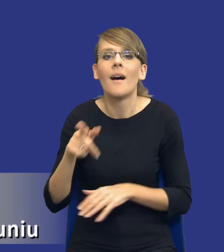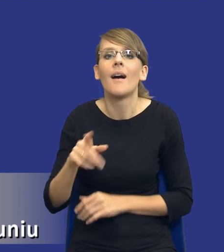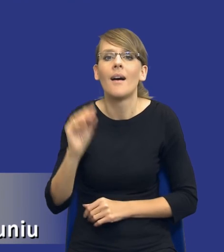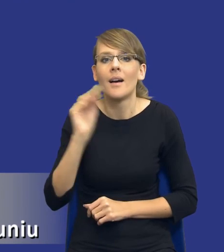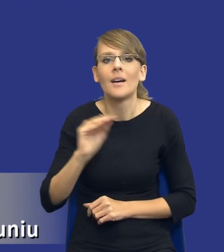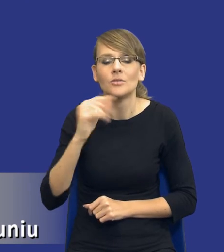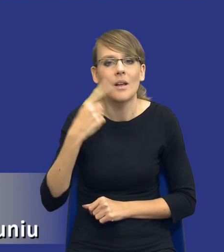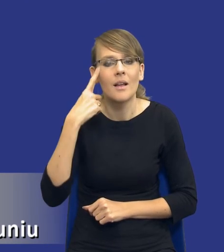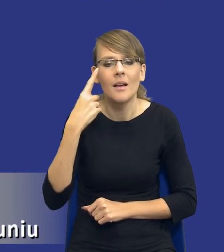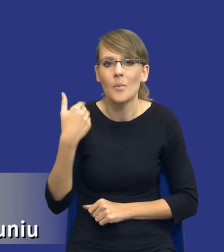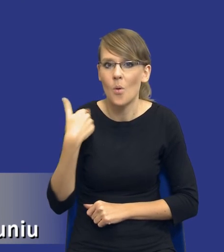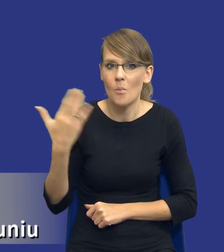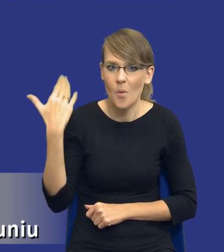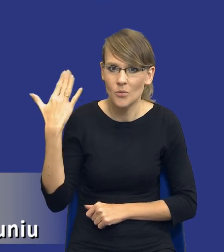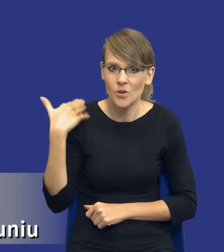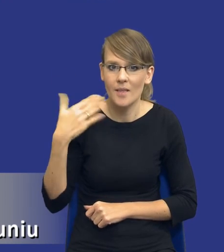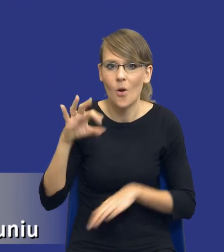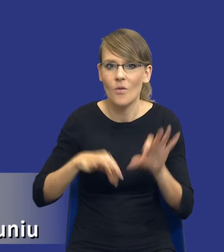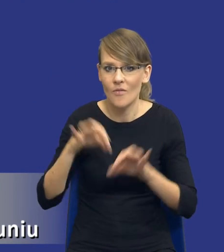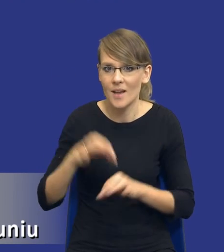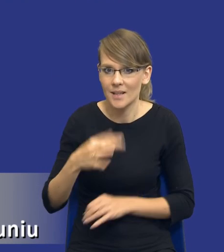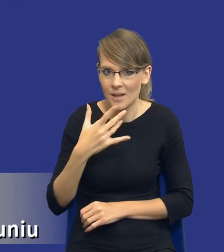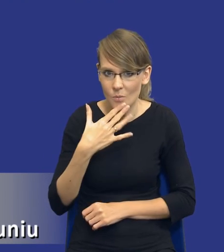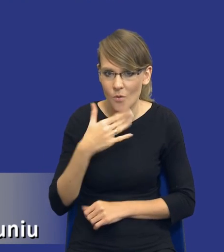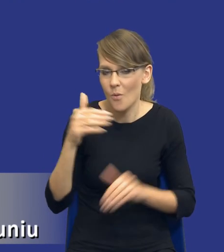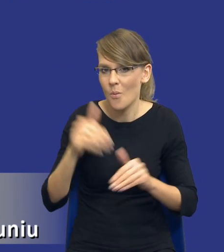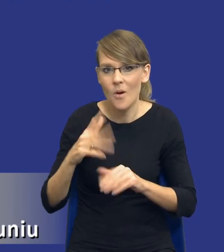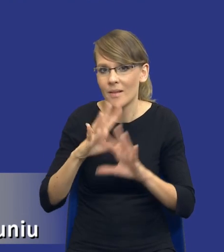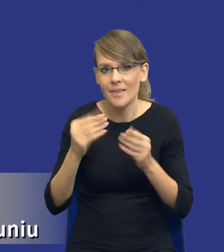mówiłem na poprzedniej konferencji, być może nie wszyscy Państwo mieli okazję